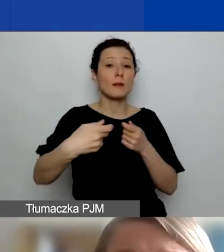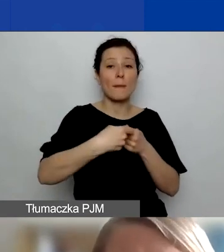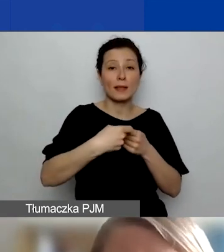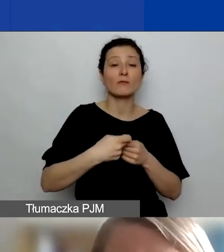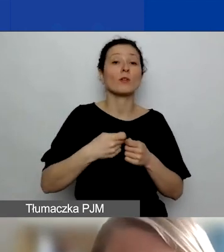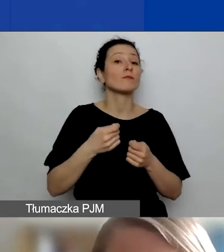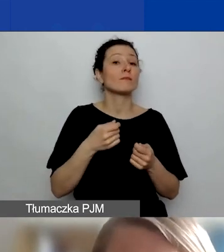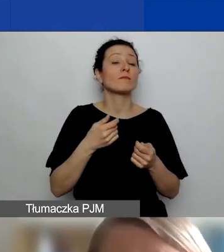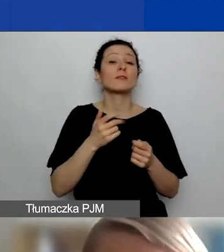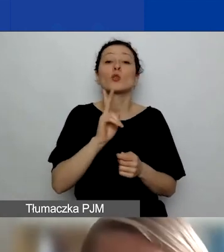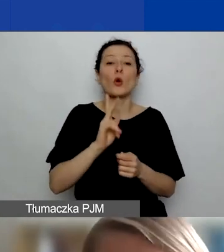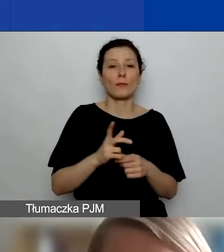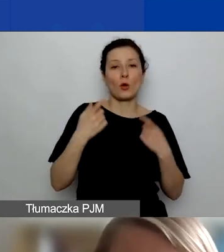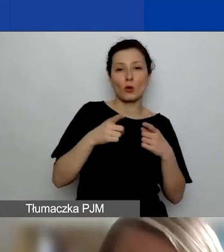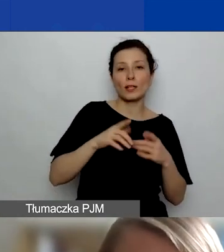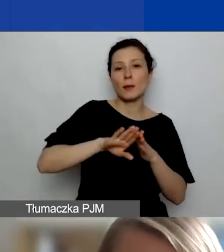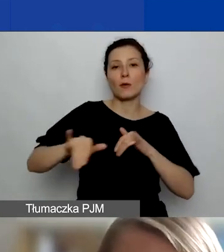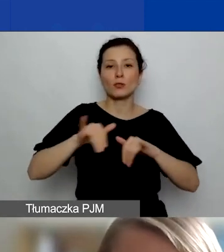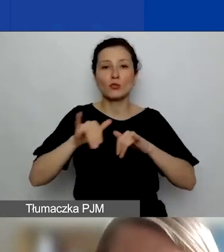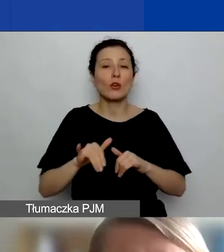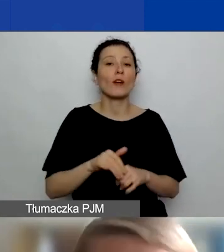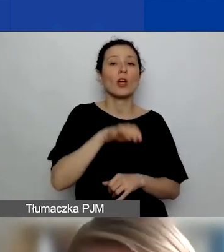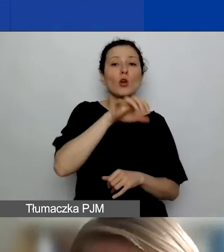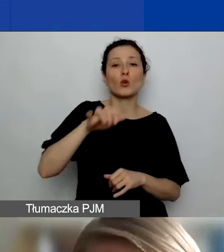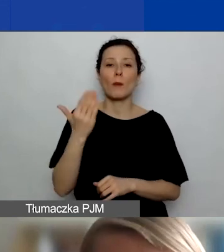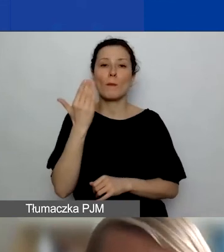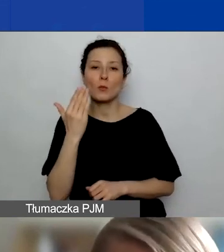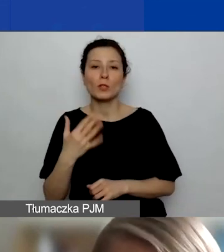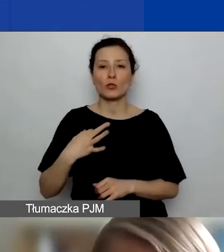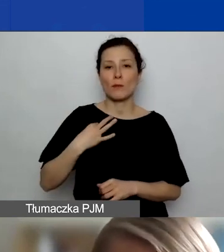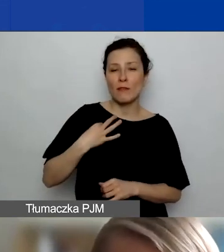podmiotami publicznymi i prywatnymi, komercyjnymi i niekomercyjnymi